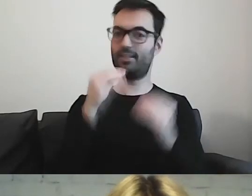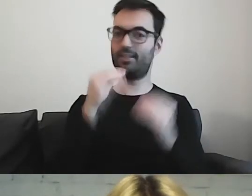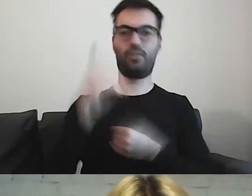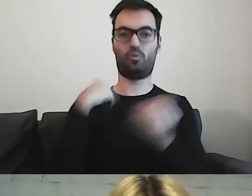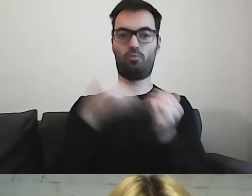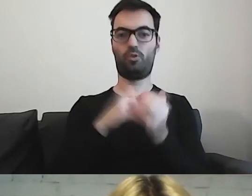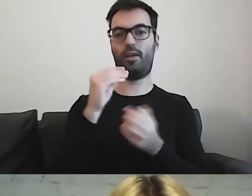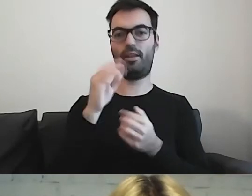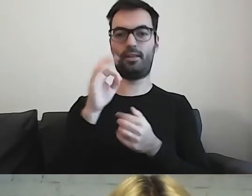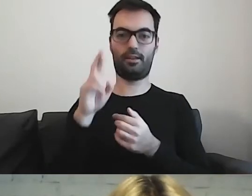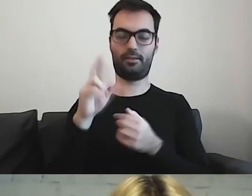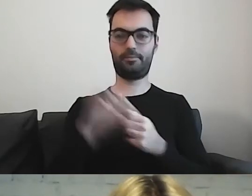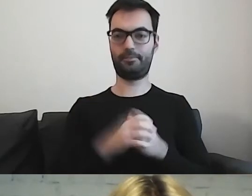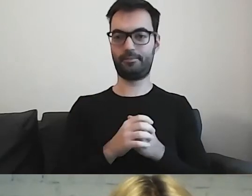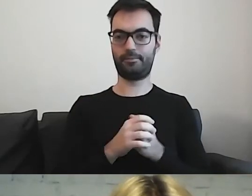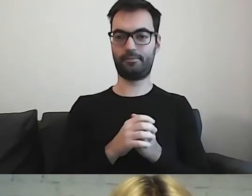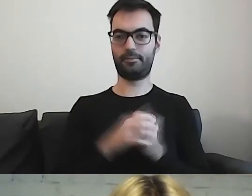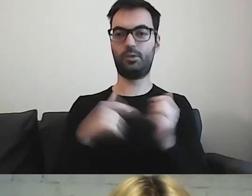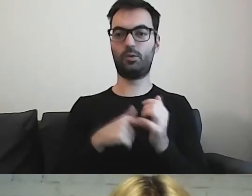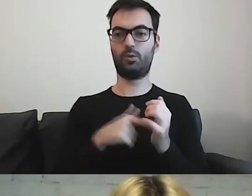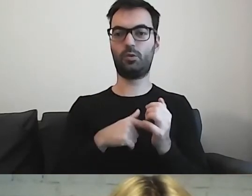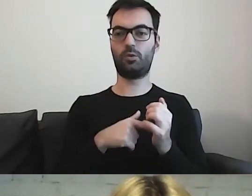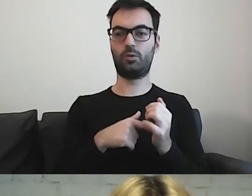Bierzemy pod uwagę możliwości osób,